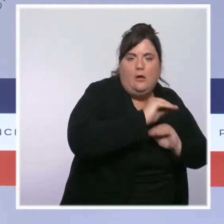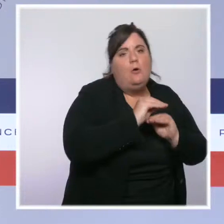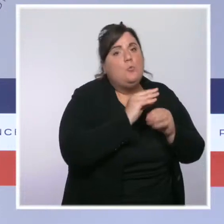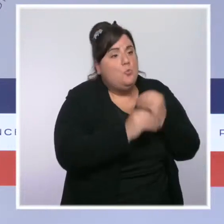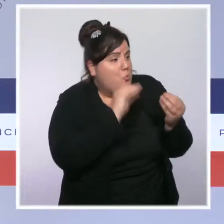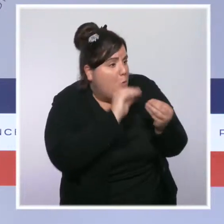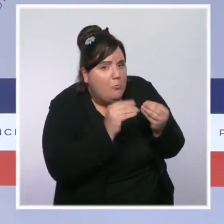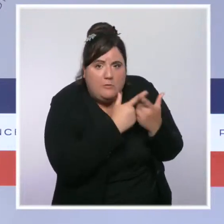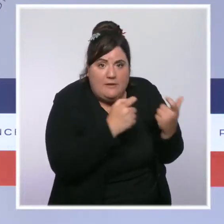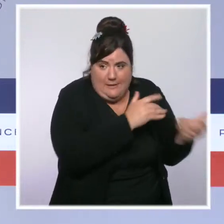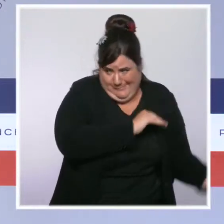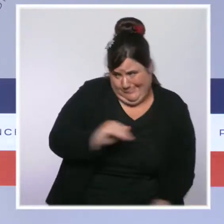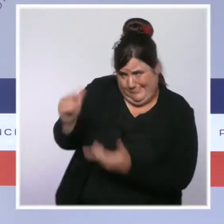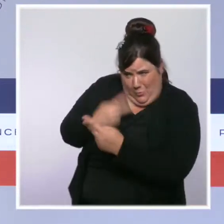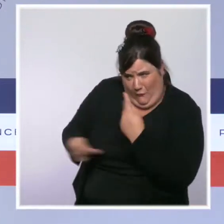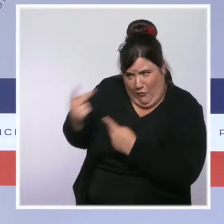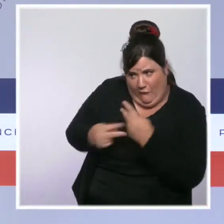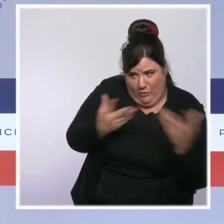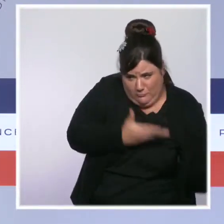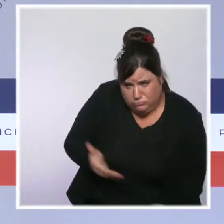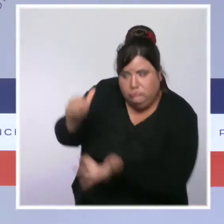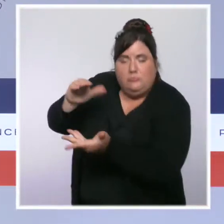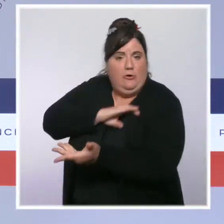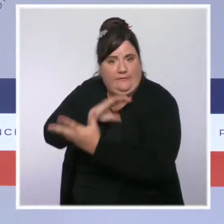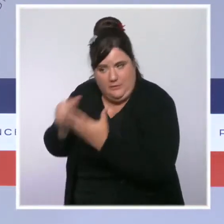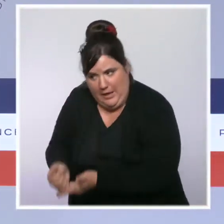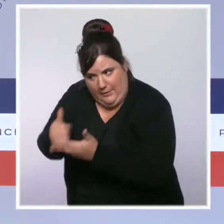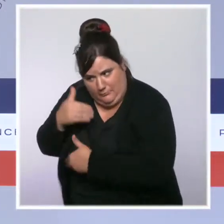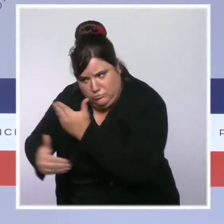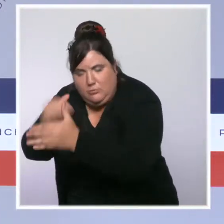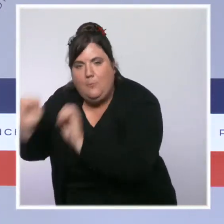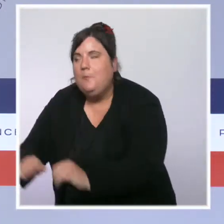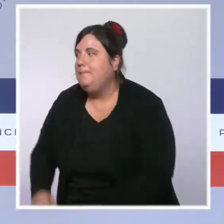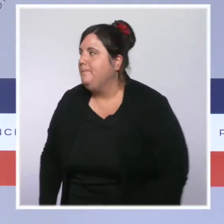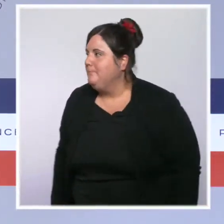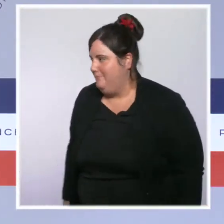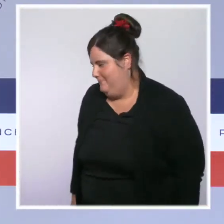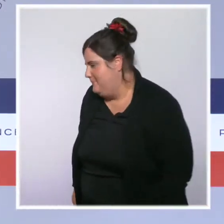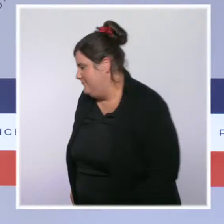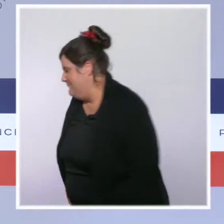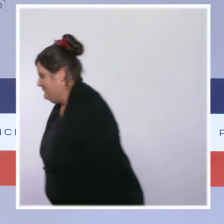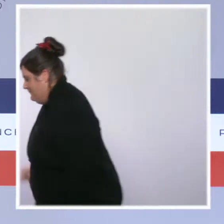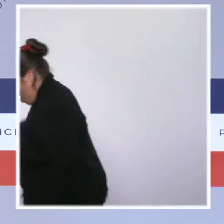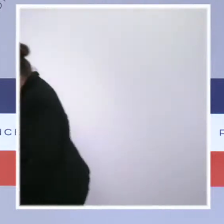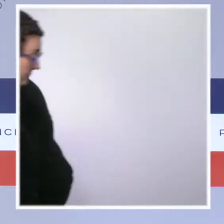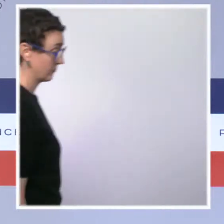pour soutenir les équipes sur place. Sur tout le territoire, à la veille de l'automne, nous devons rester extrêmement vigilants.